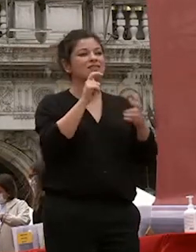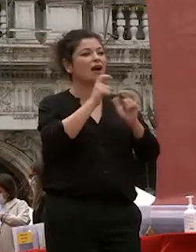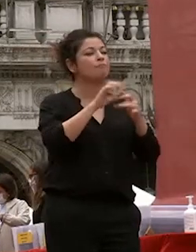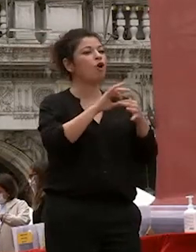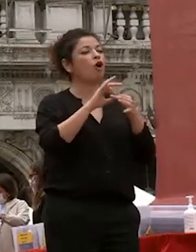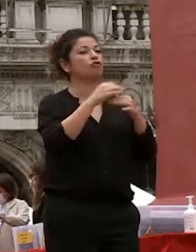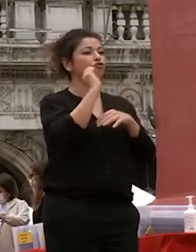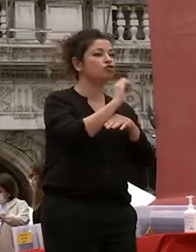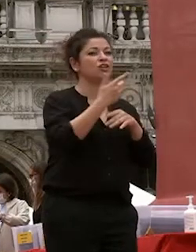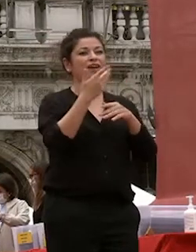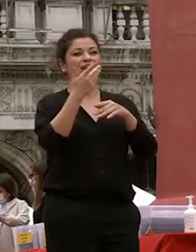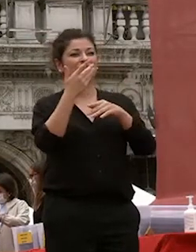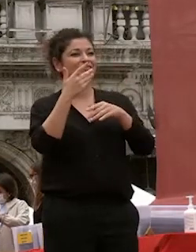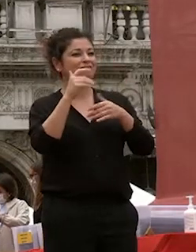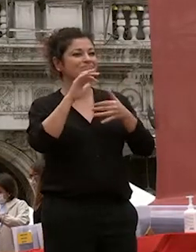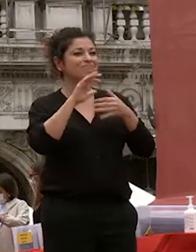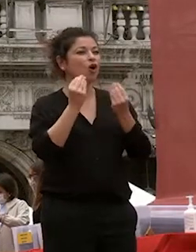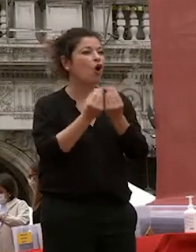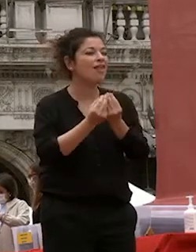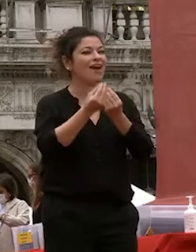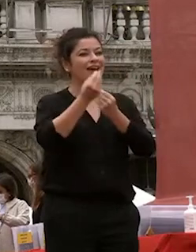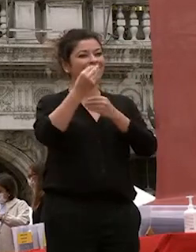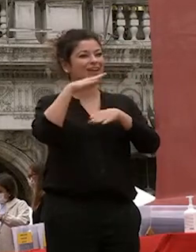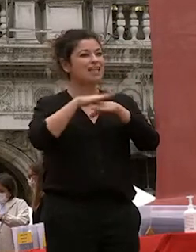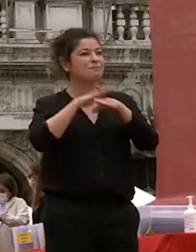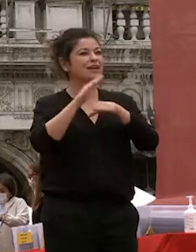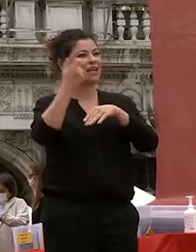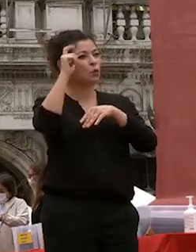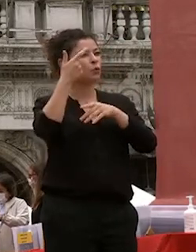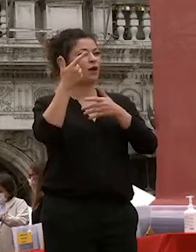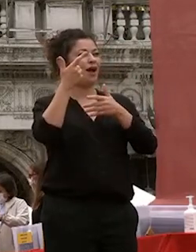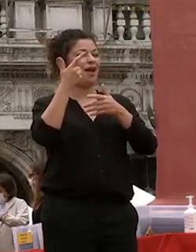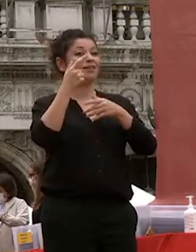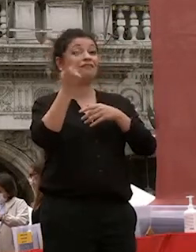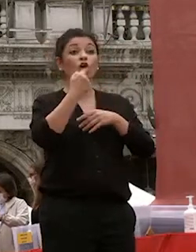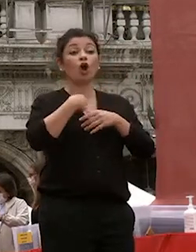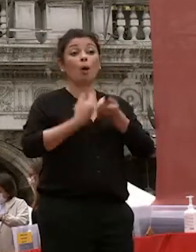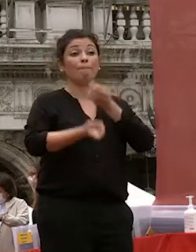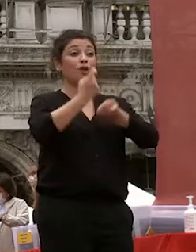culturali e di socialità io sono cafoscarina come voi ho studiato